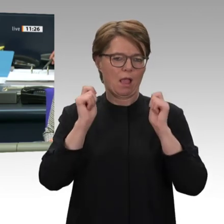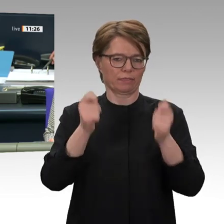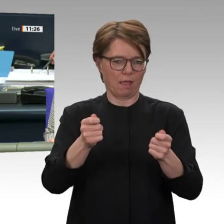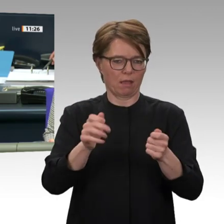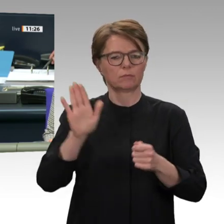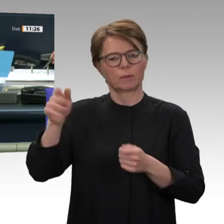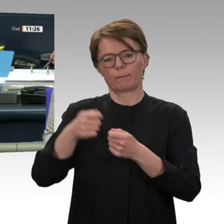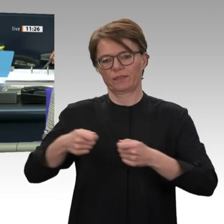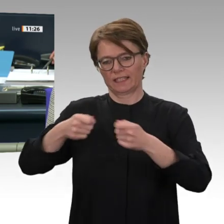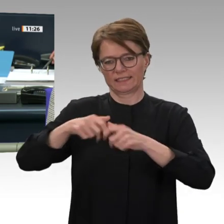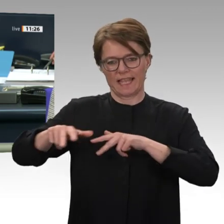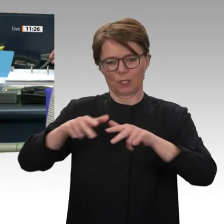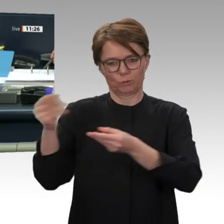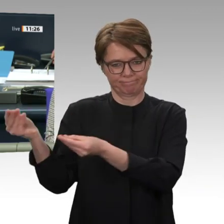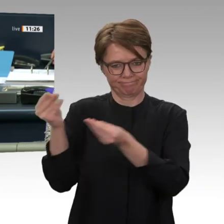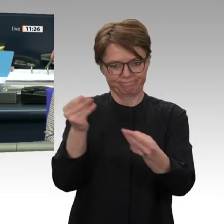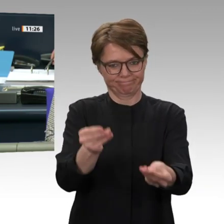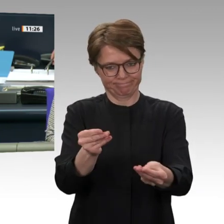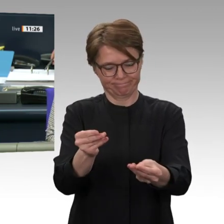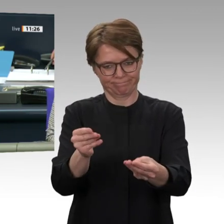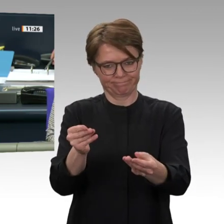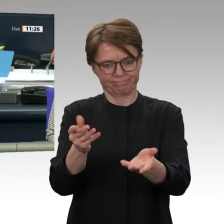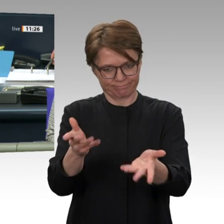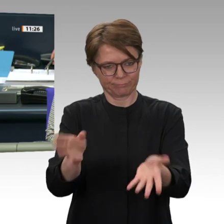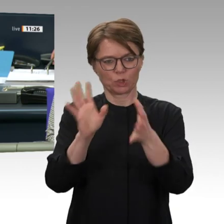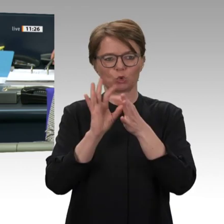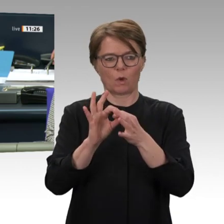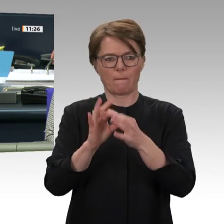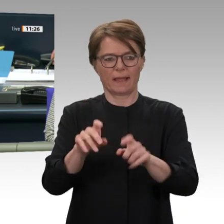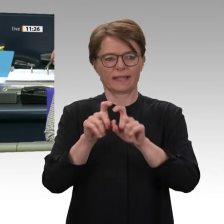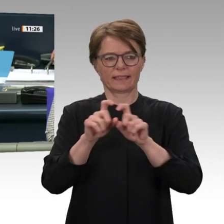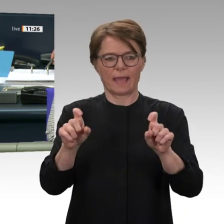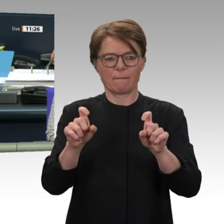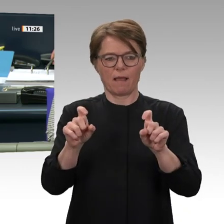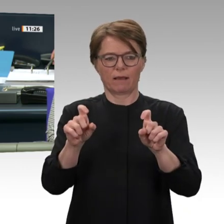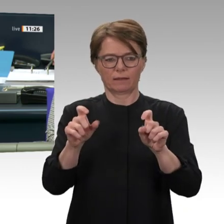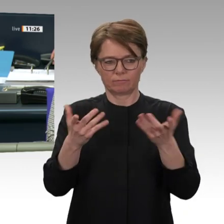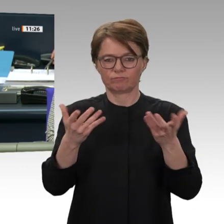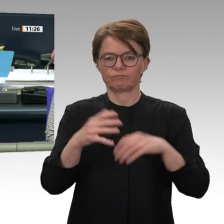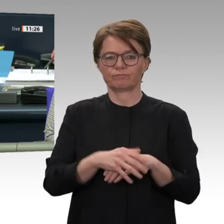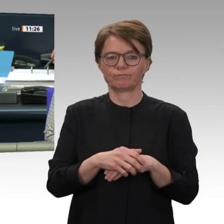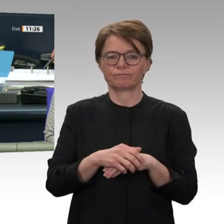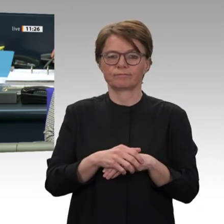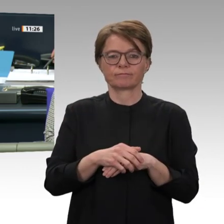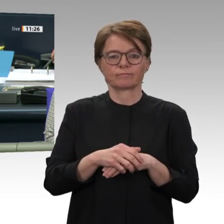an dem hybriden Einsatz der Afrikanischen Union und der Vereinten Nationen in Darfur,